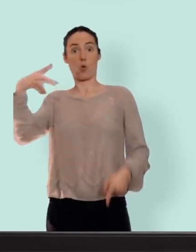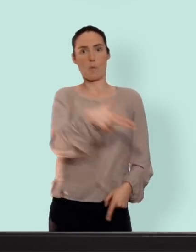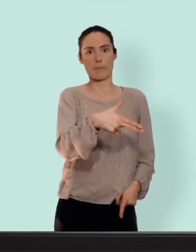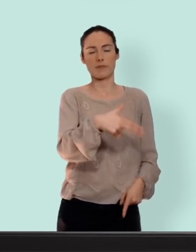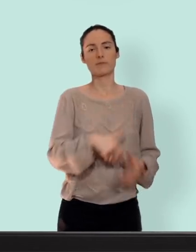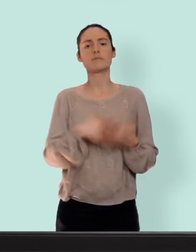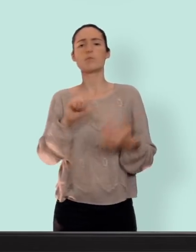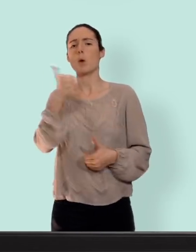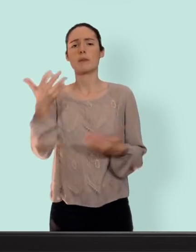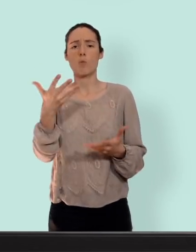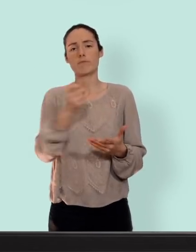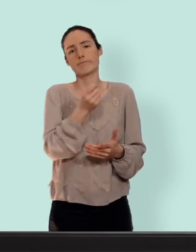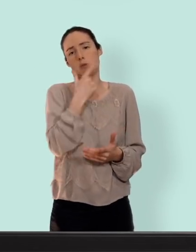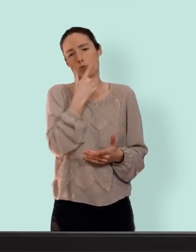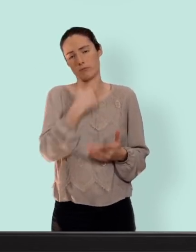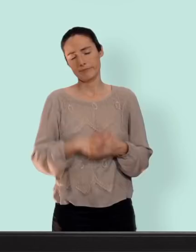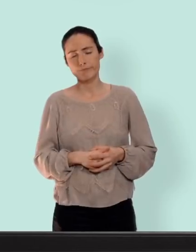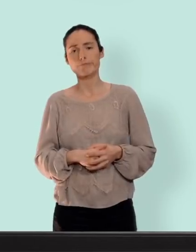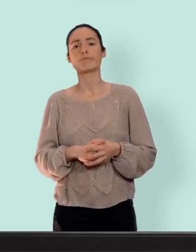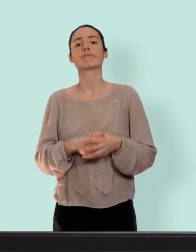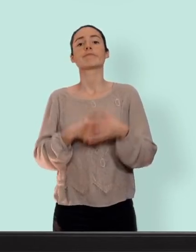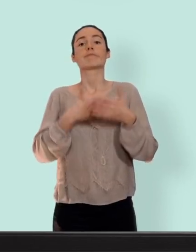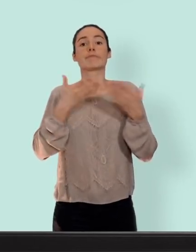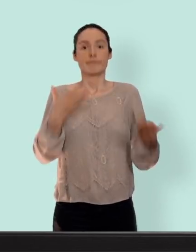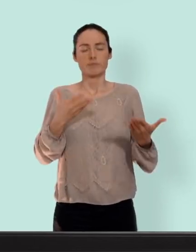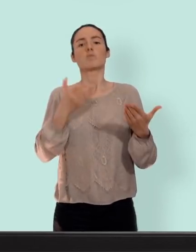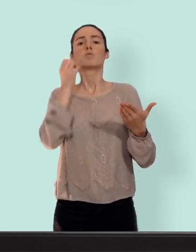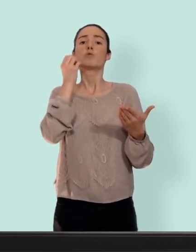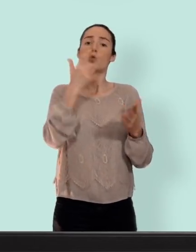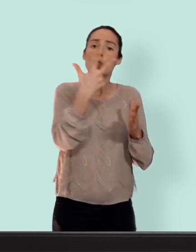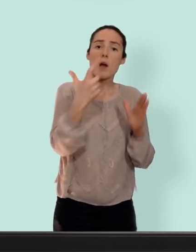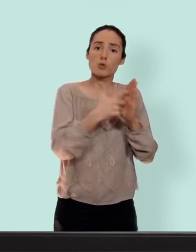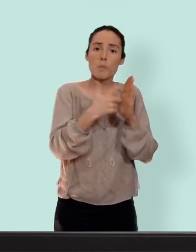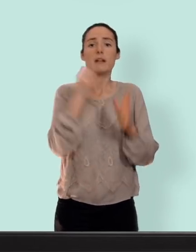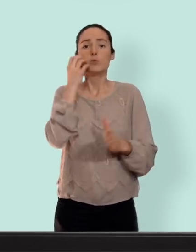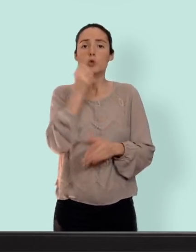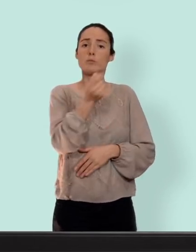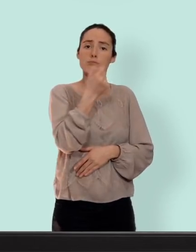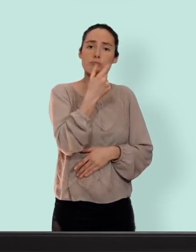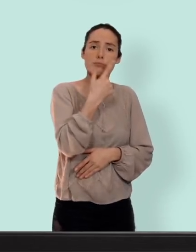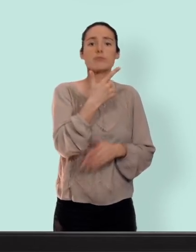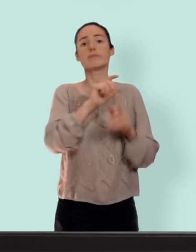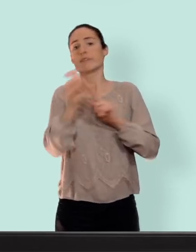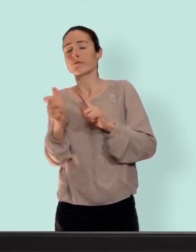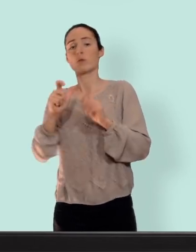femmes... la pilule. on reprend une pilule tous les jours pendant trois semaines et ensuite il ya une pause d'une semaine pour laquelle vient un saignement qui